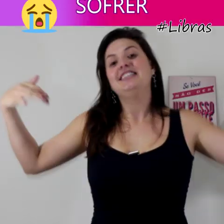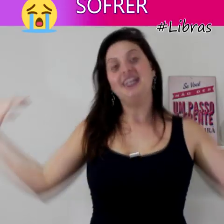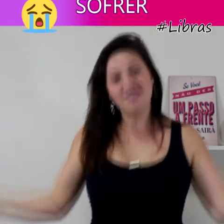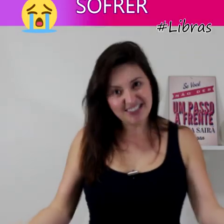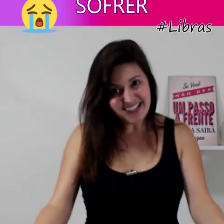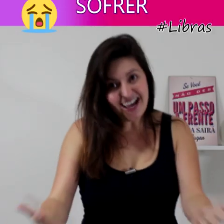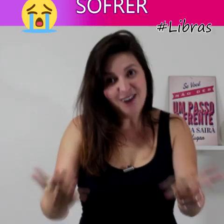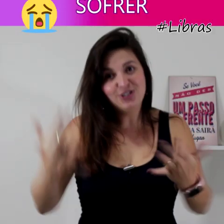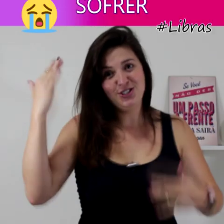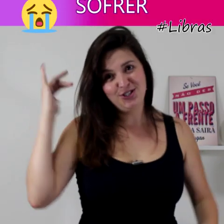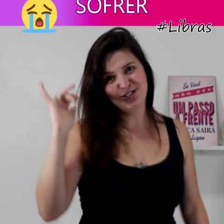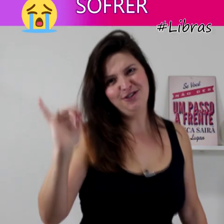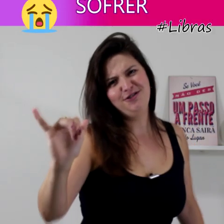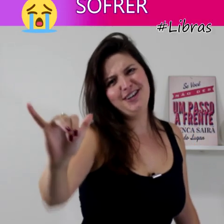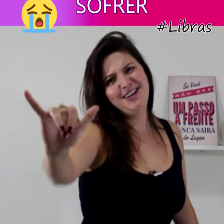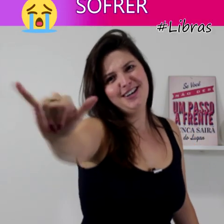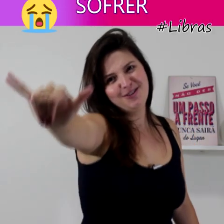então o sinal de sofrer...